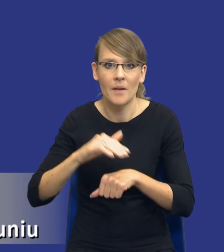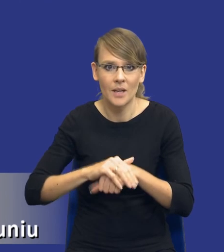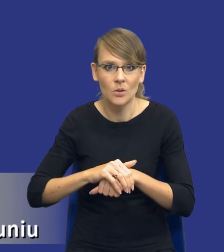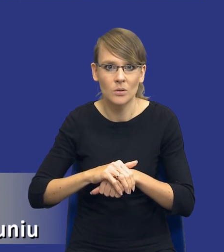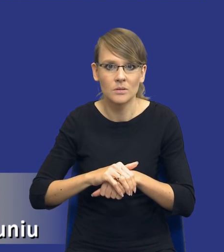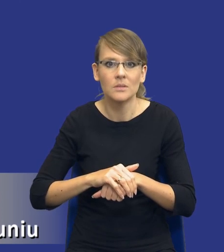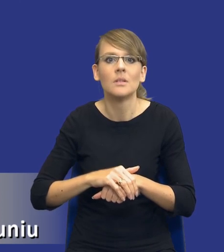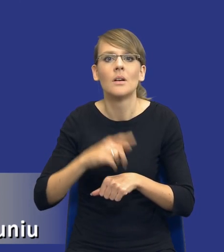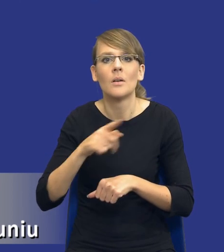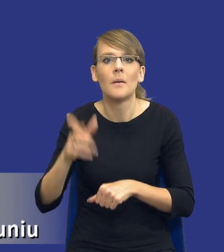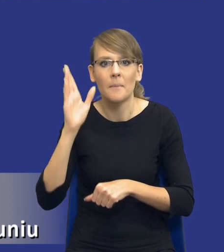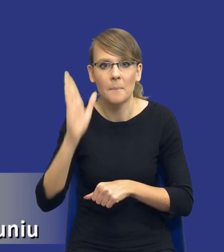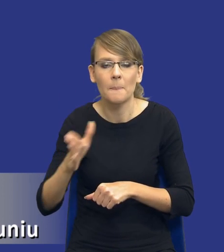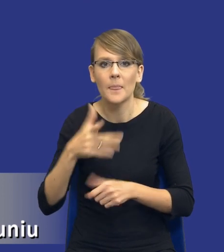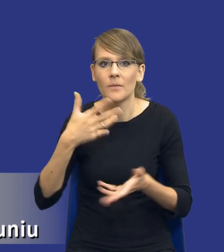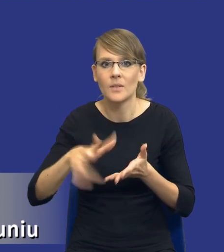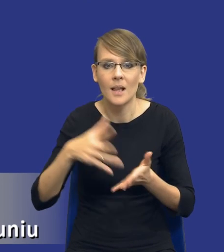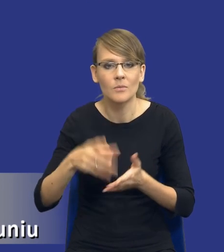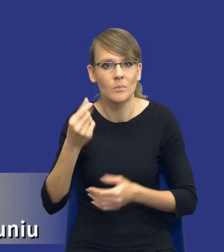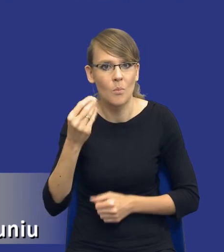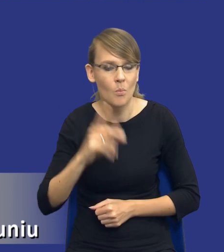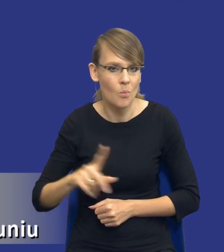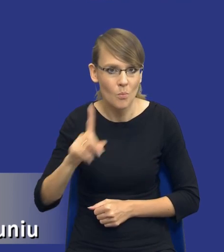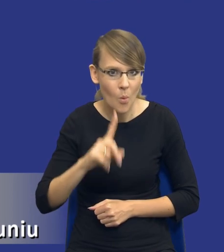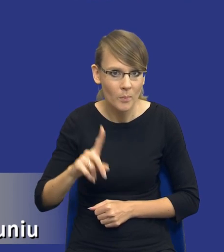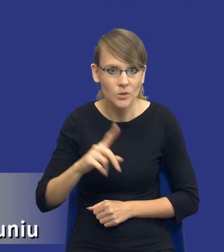będą wydawać środki publiczne, nie środki prywatne.